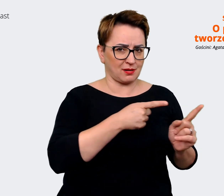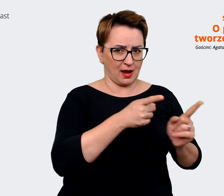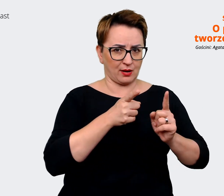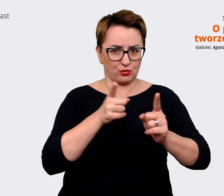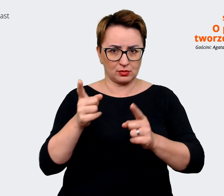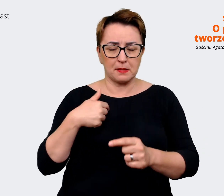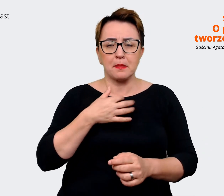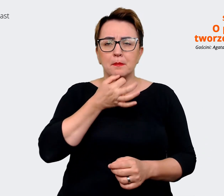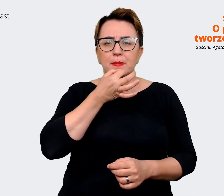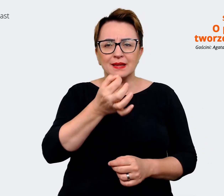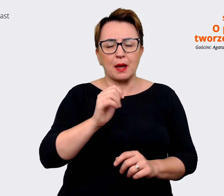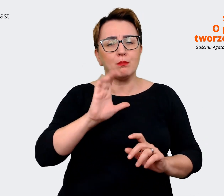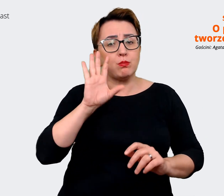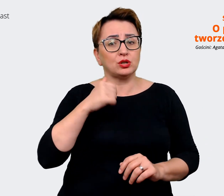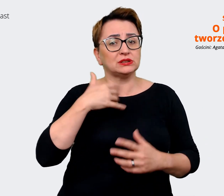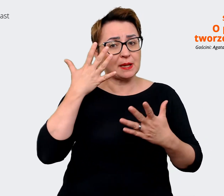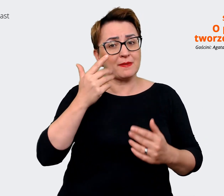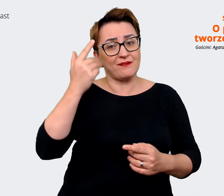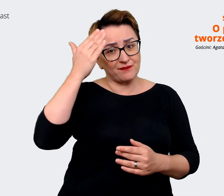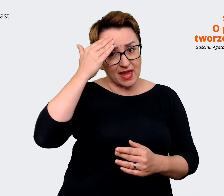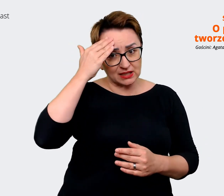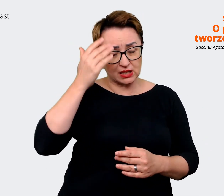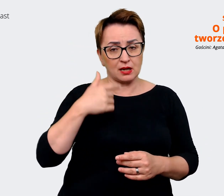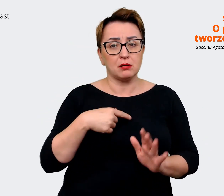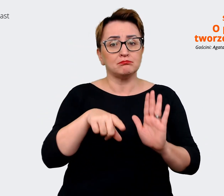które niekoniecznie są takie pozytywne, żeby zdawać sobie z nich sprawę. Natomiast